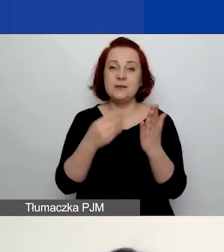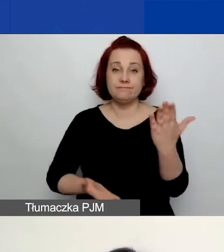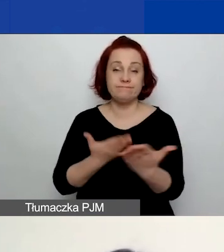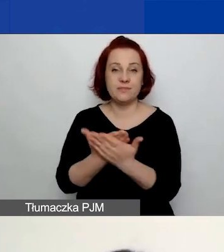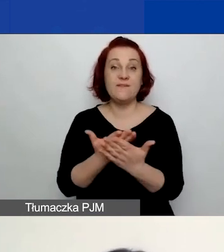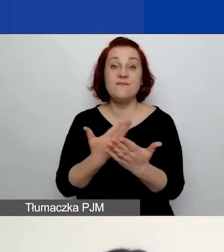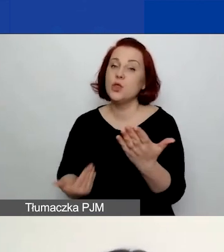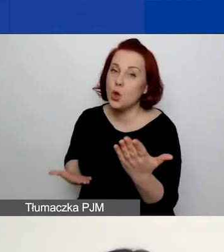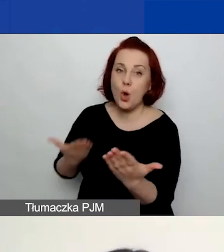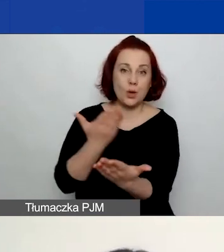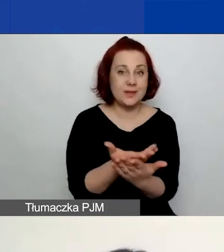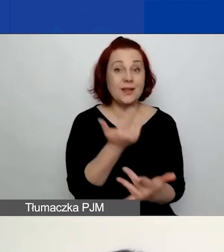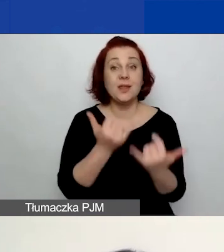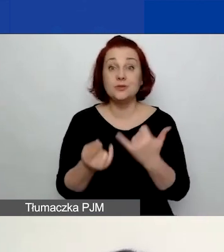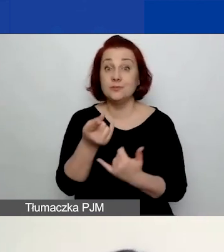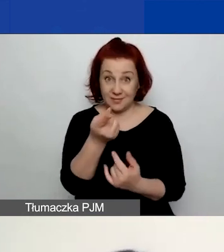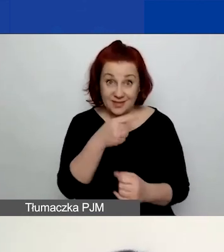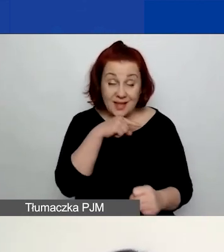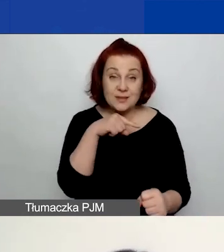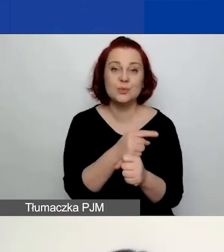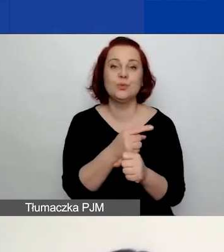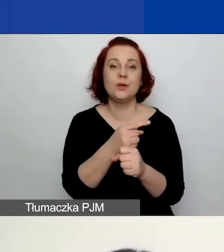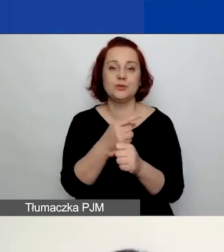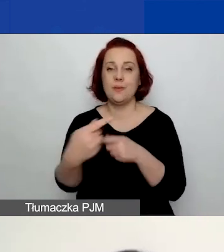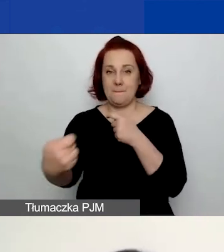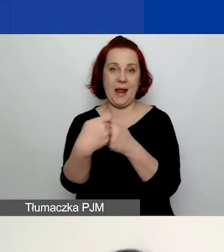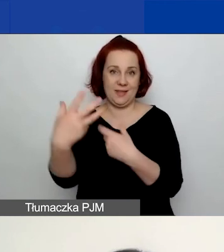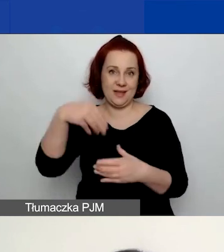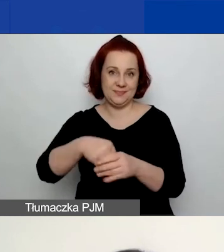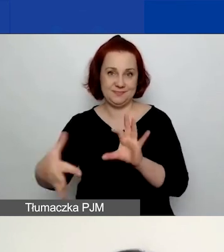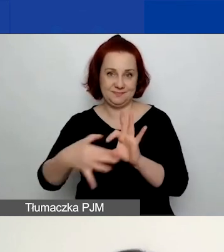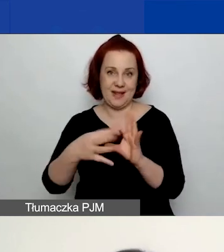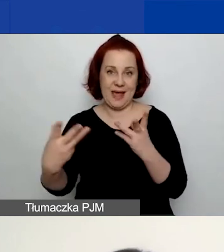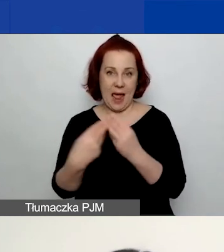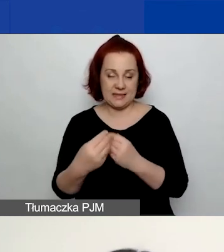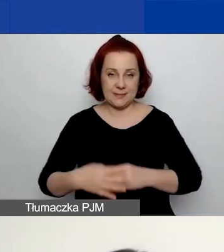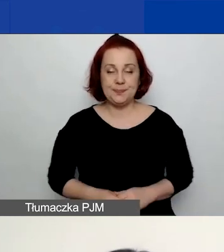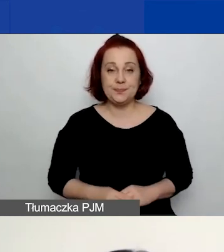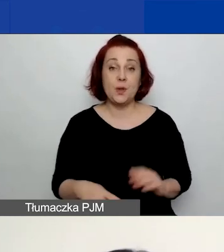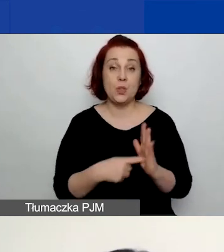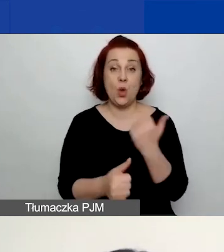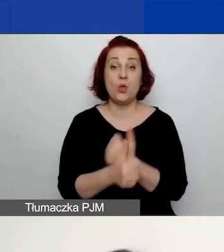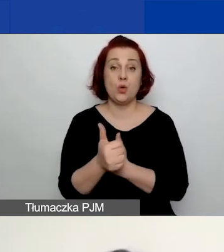gdy decydujecie się na złożenie wniosku z partnerami. Więc ten dokument trzeba pobrać.